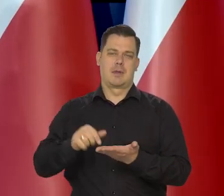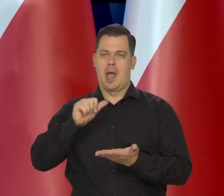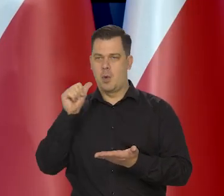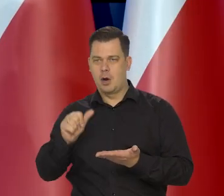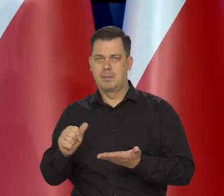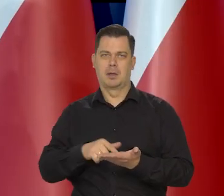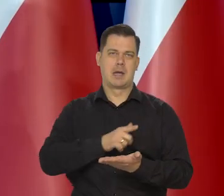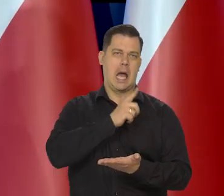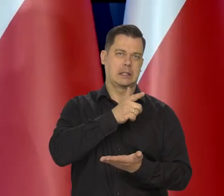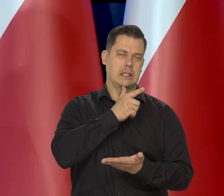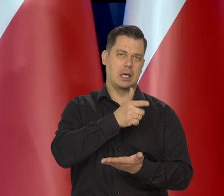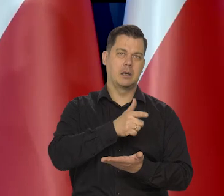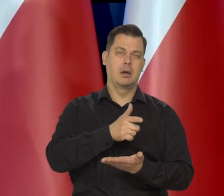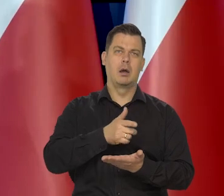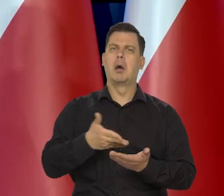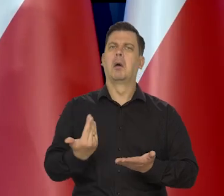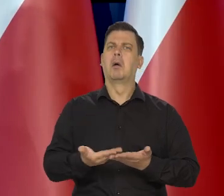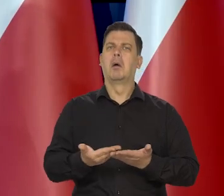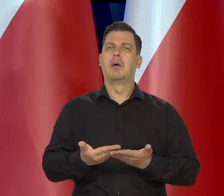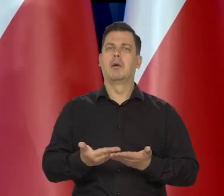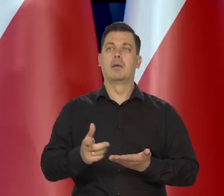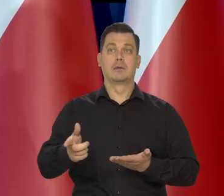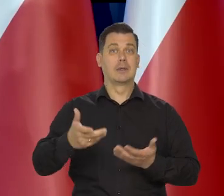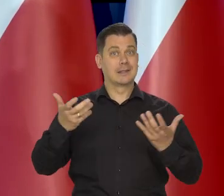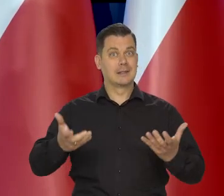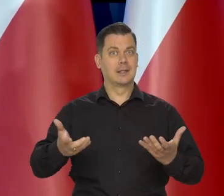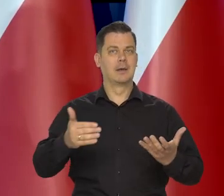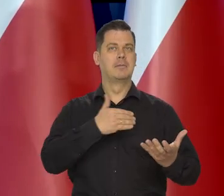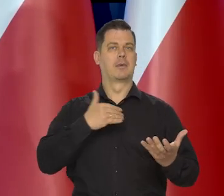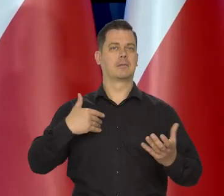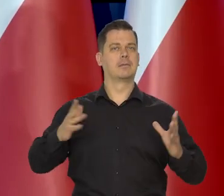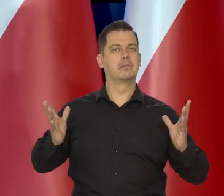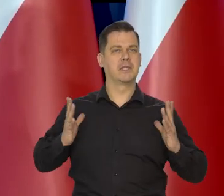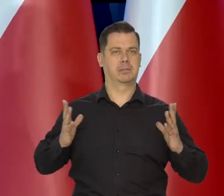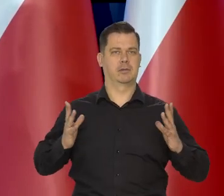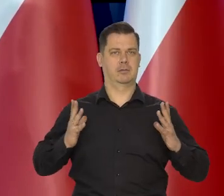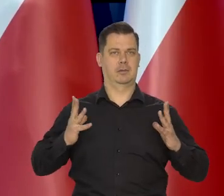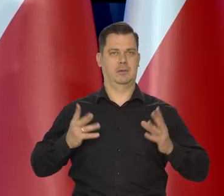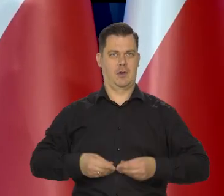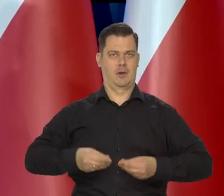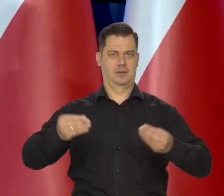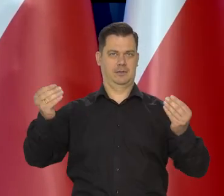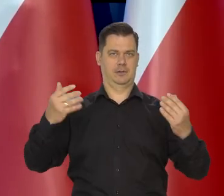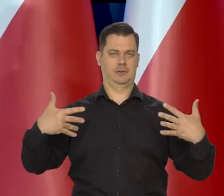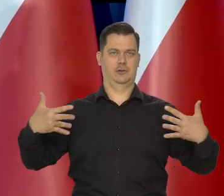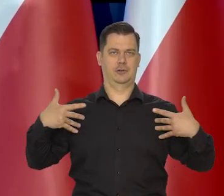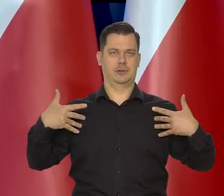Dlaczego chcemy być i ten wysiłek ponieść no, żeby bezpiecznie można było żyć.